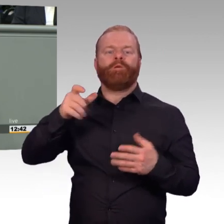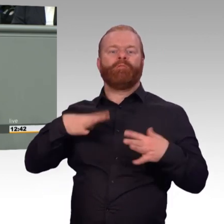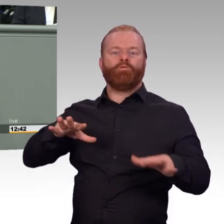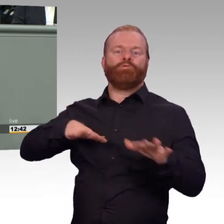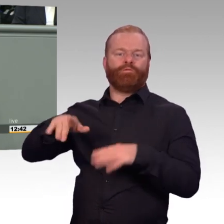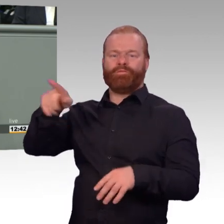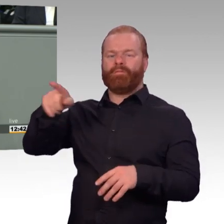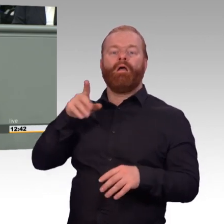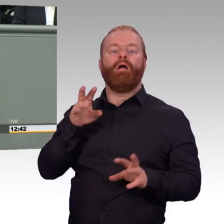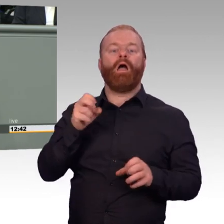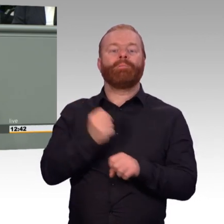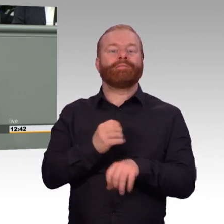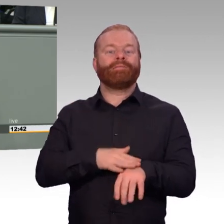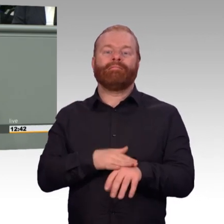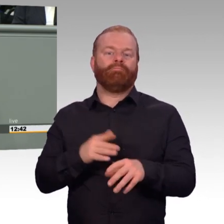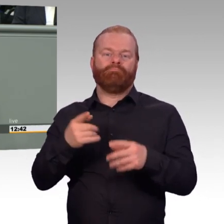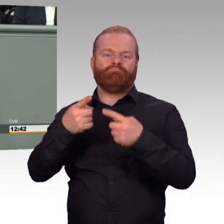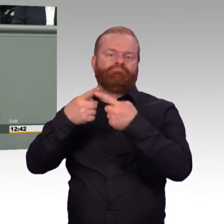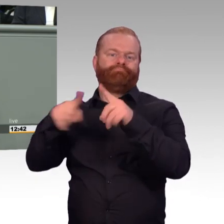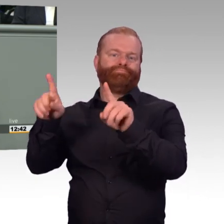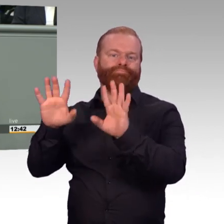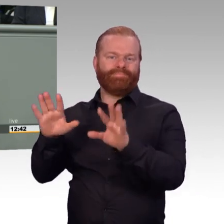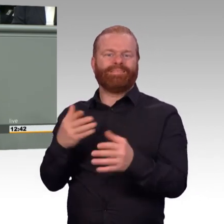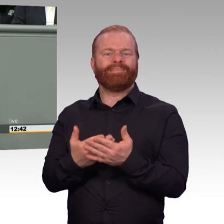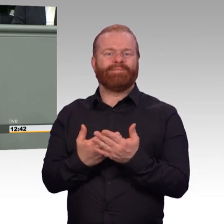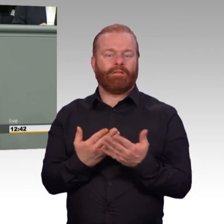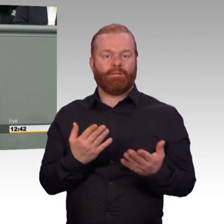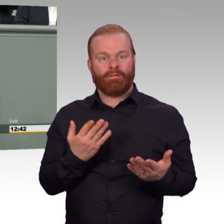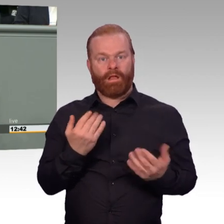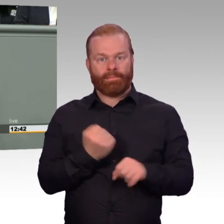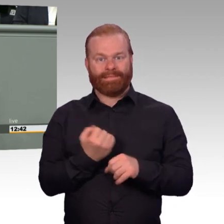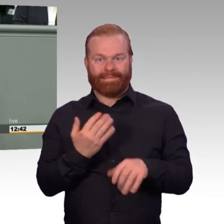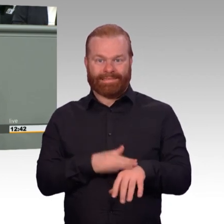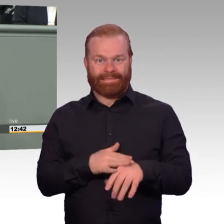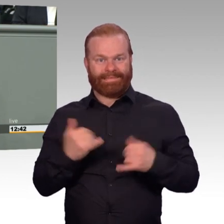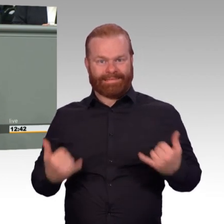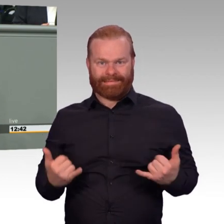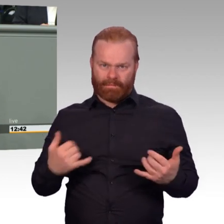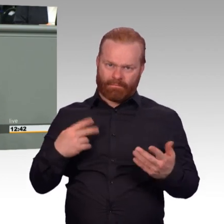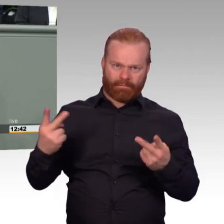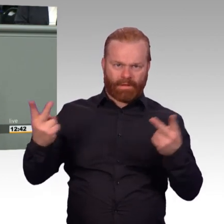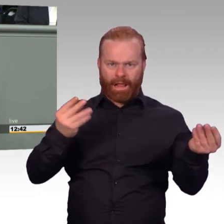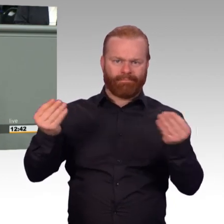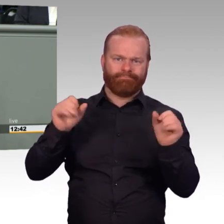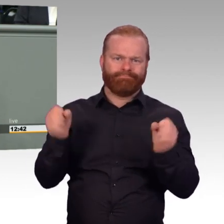auf Dauer für die Menschen möglich ist. Und das muss hier unsere zentrale Frage sein. Im Einsatz ist es eine andere Frage.